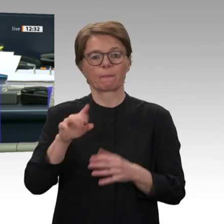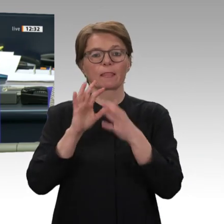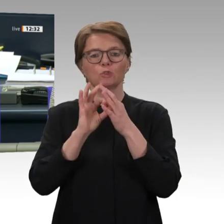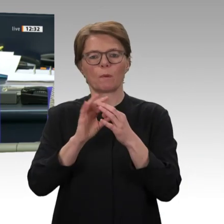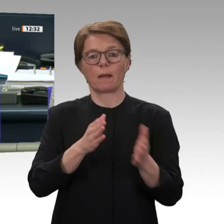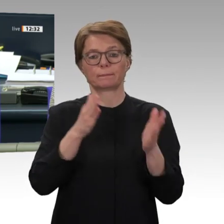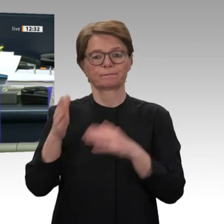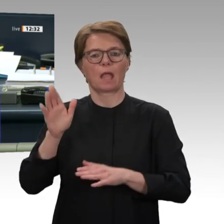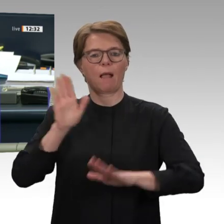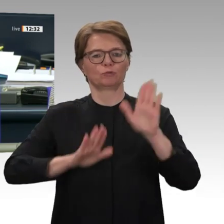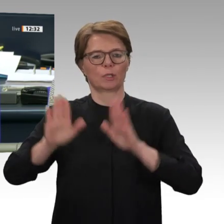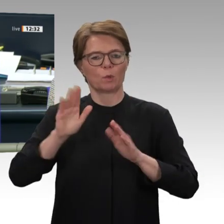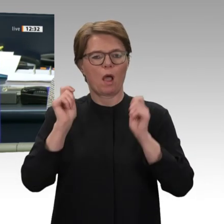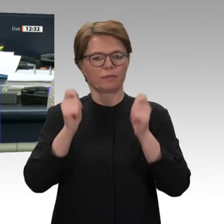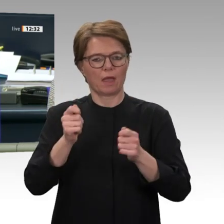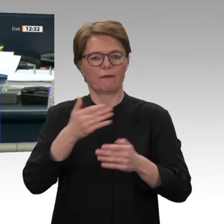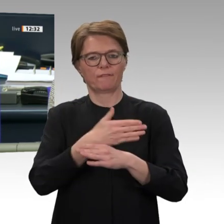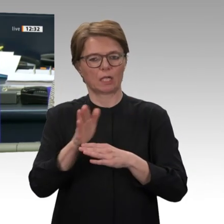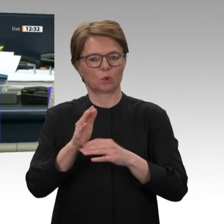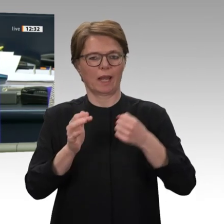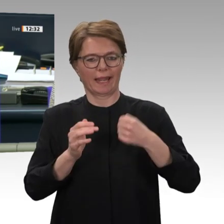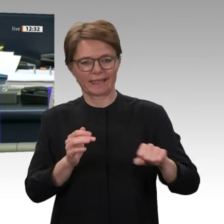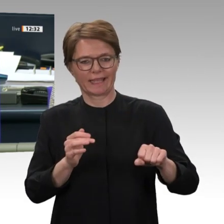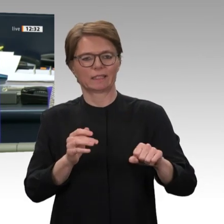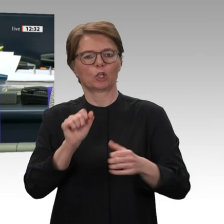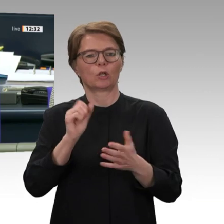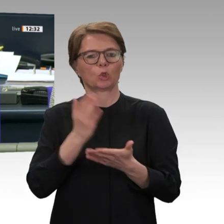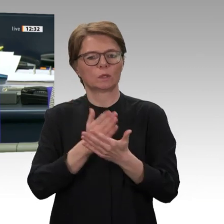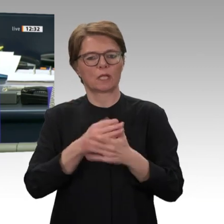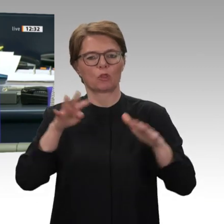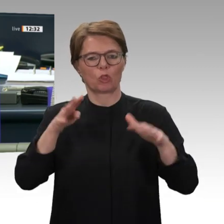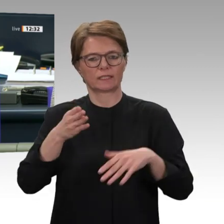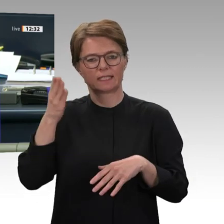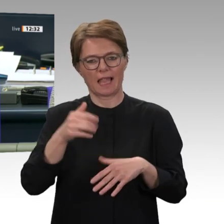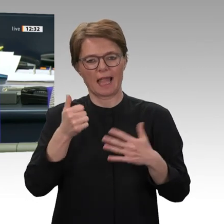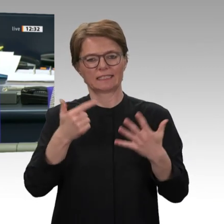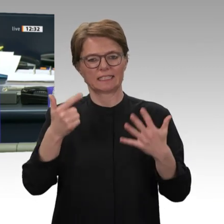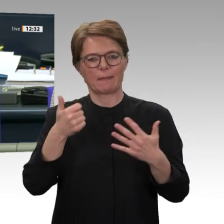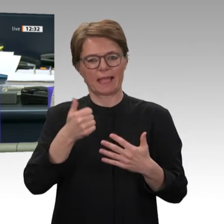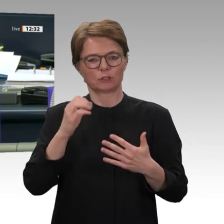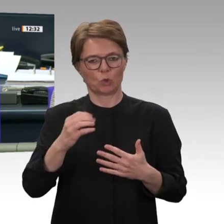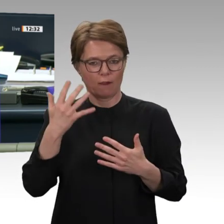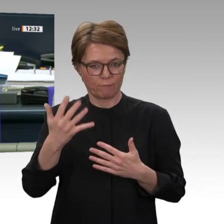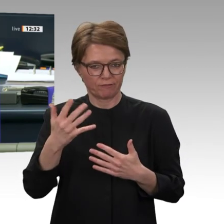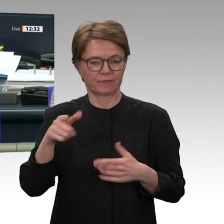mit dem Titel Demokratisierungsprozess im Sudan unterstützen Zusammenarbeit mit Militär